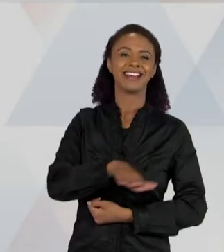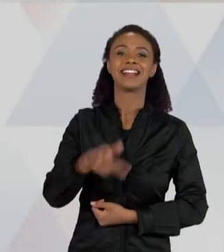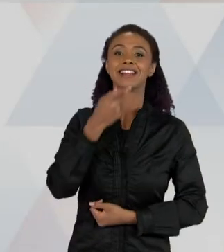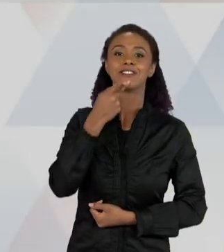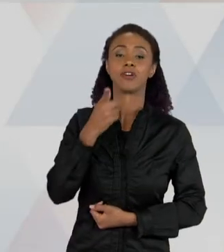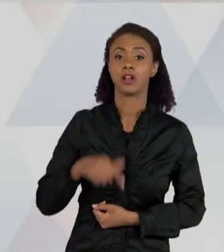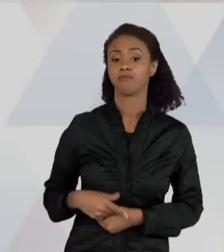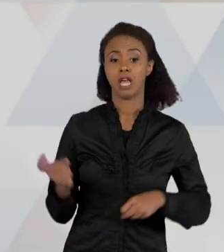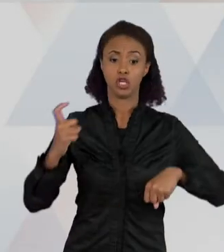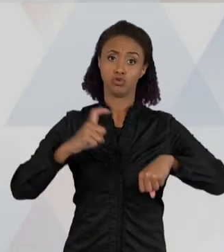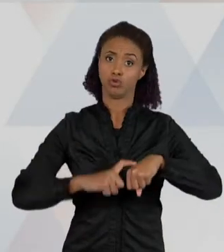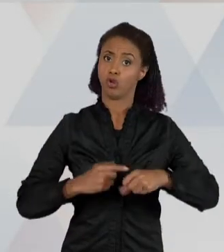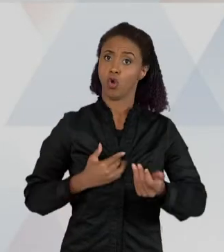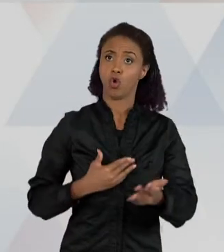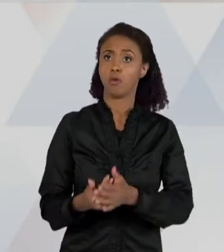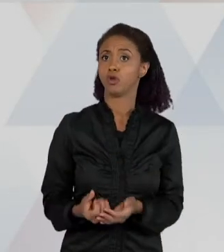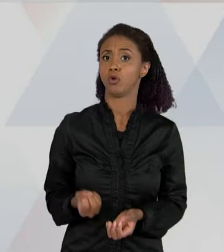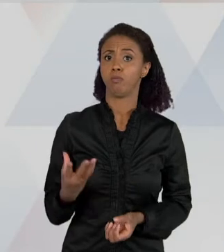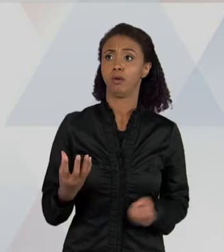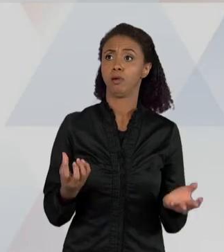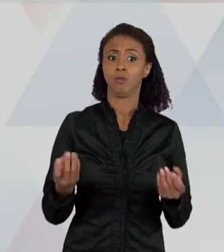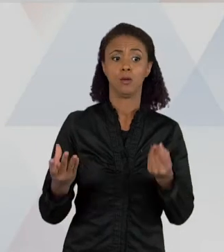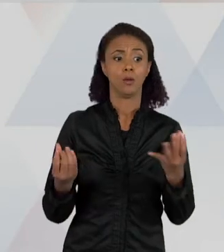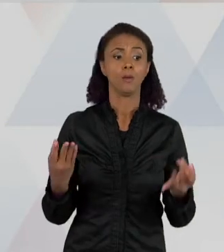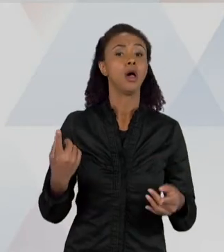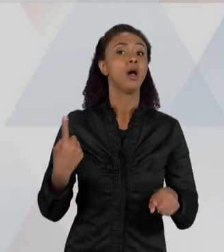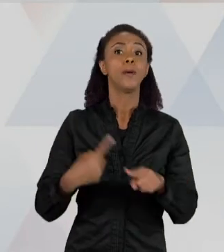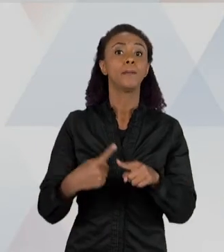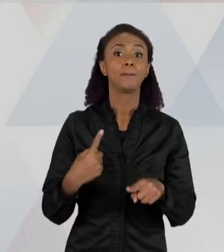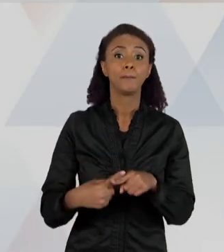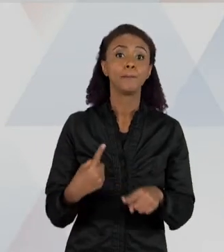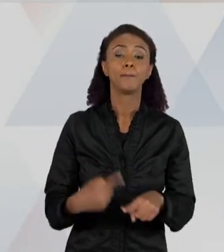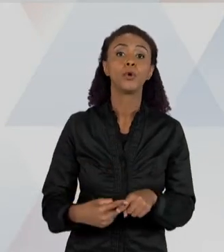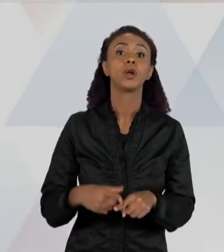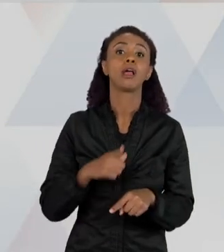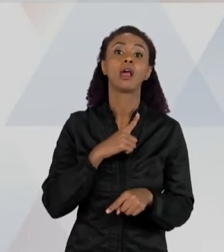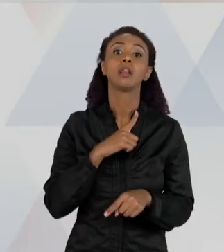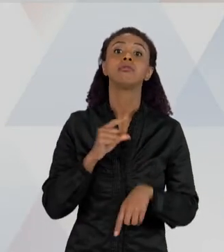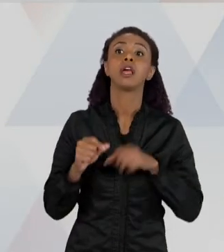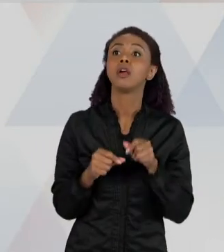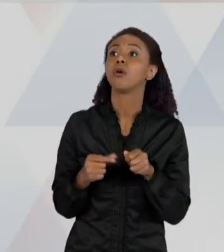PASTO TEM AS SUAS PRESAS – ENTÃO ELA RECONHECE QUE NÃO É SÓ UMA QUESTÃO DO